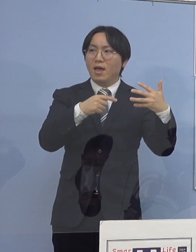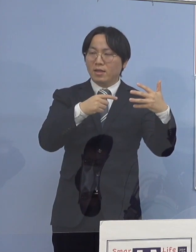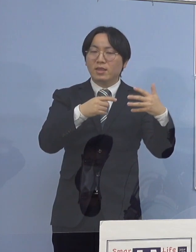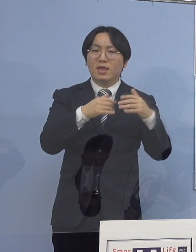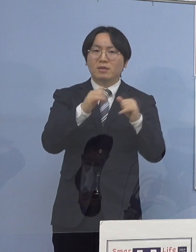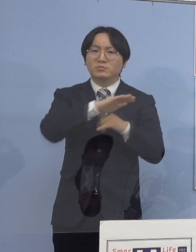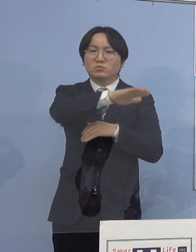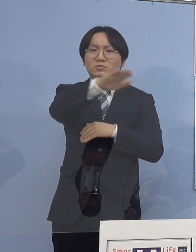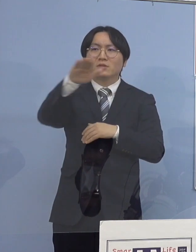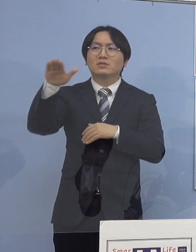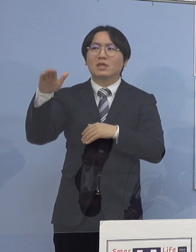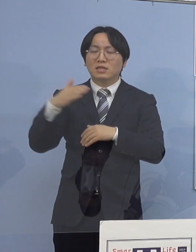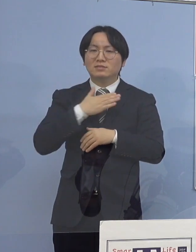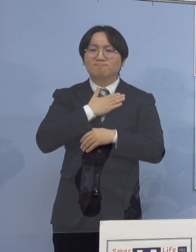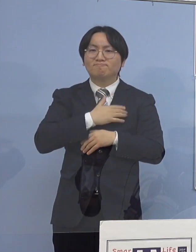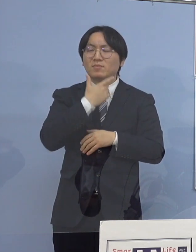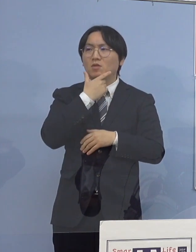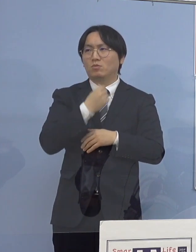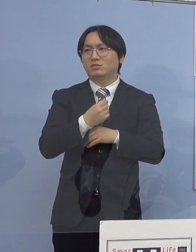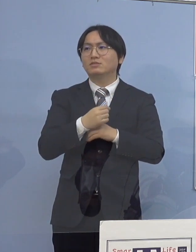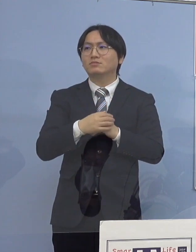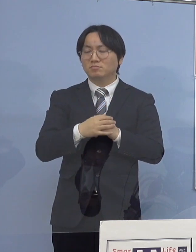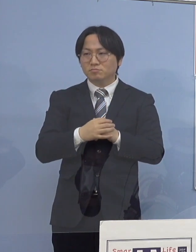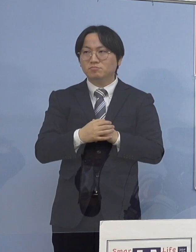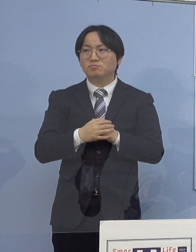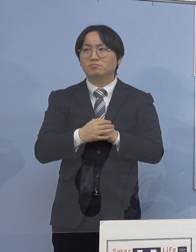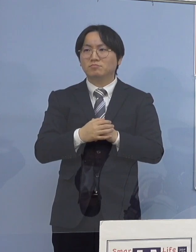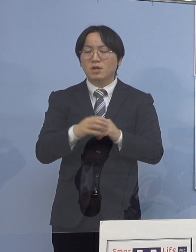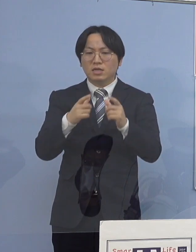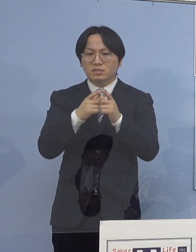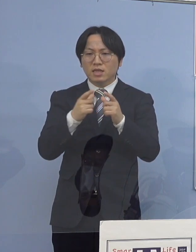こうすることによって 全国的な傾向でもあるんですが